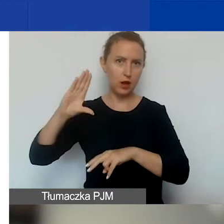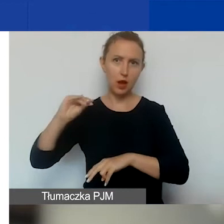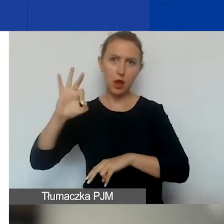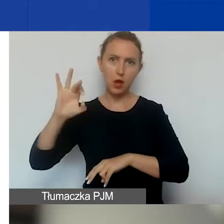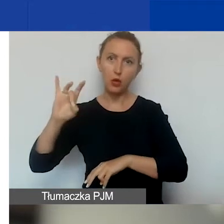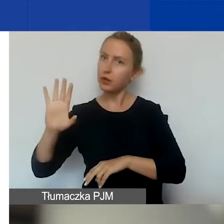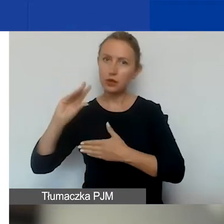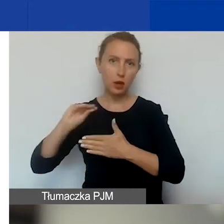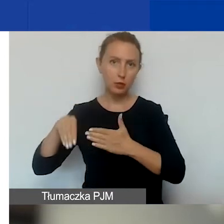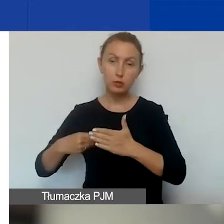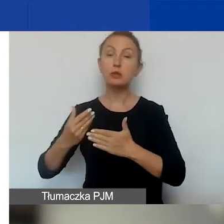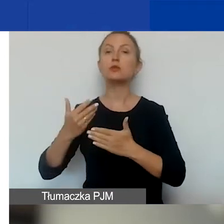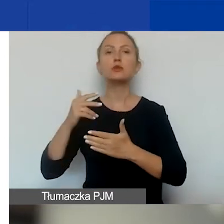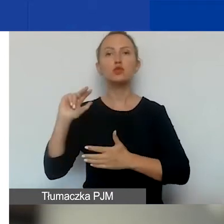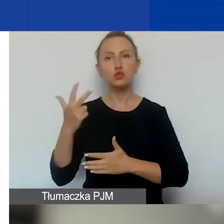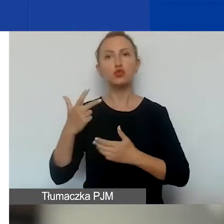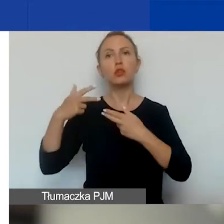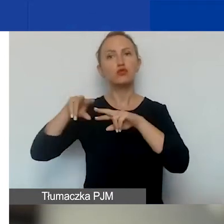w sprawie trzeciej edycji funduszy EOG.